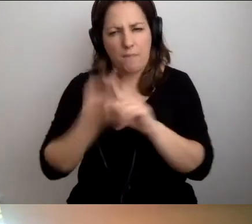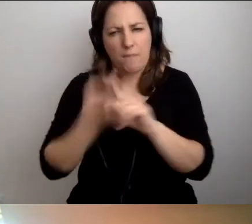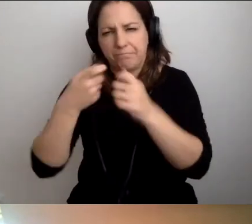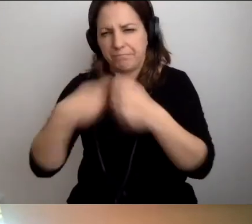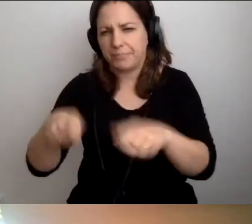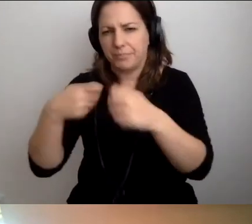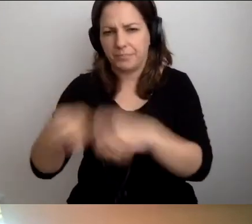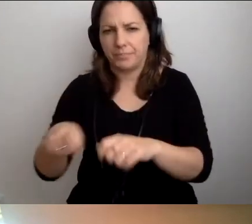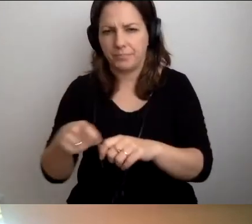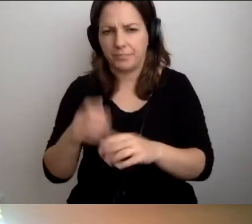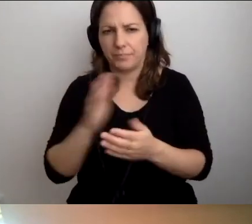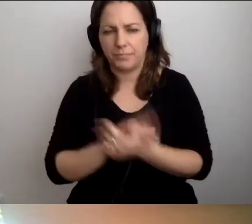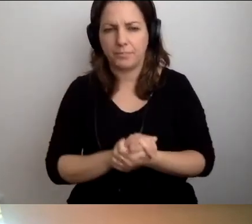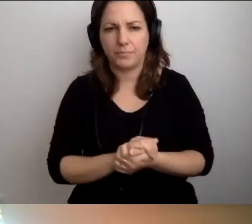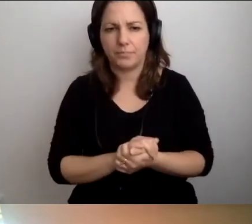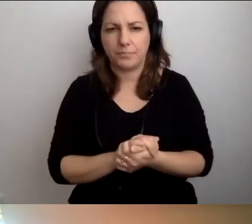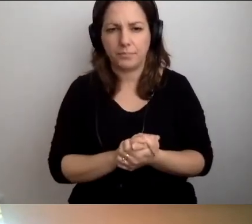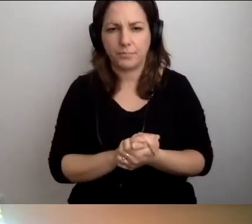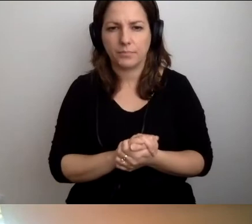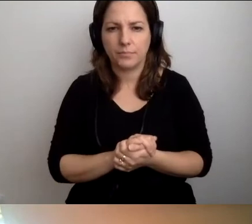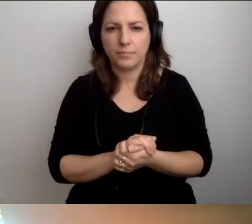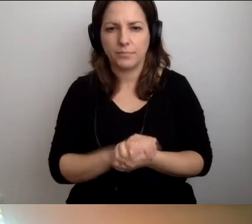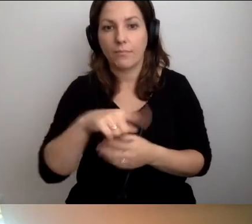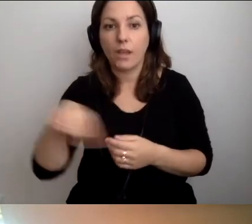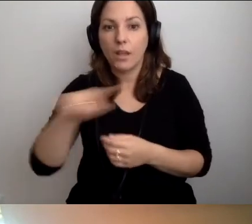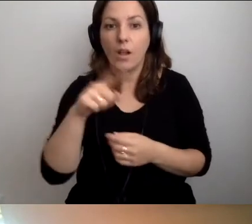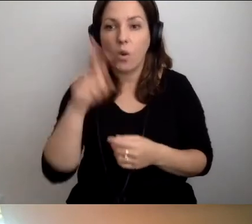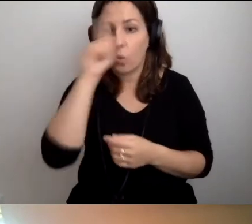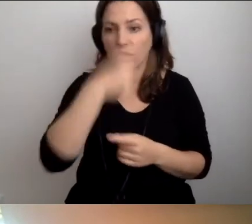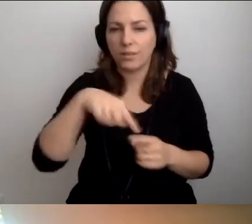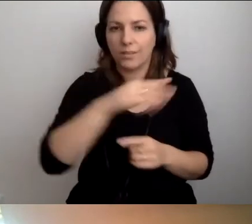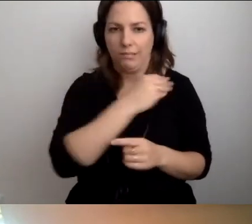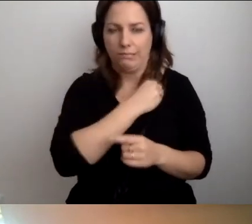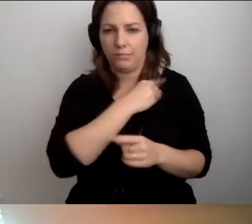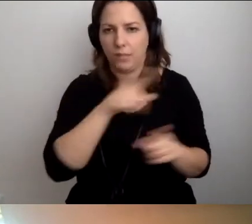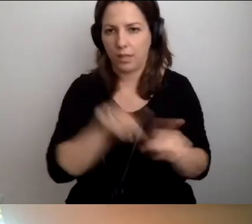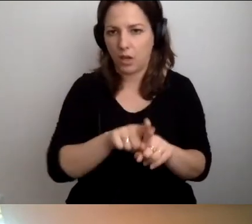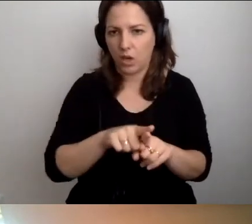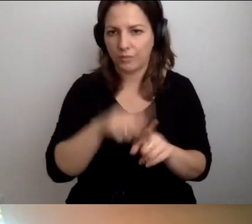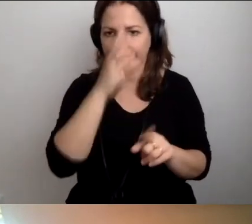Nasi widzowie też sygnalizują sytuację.